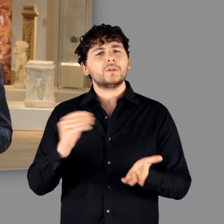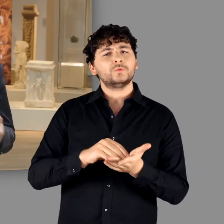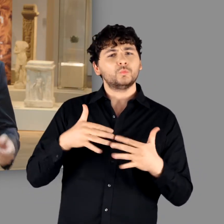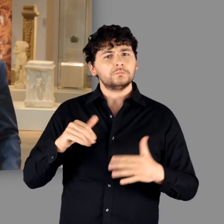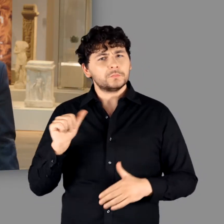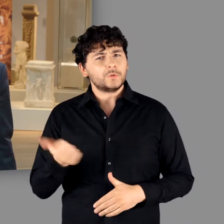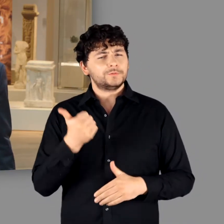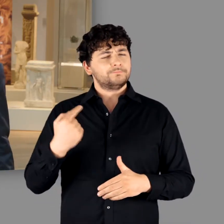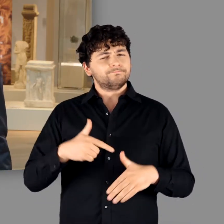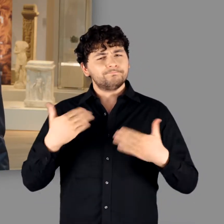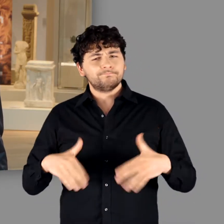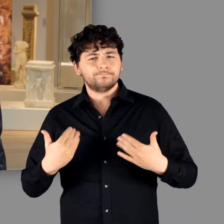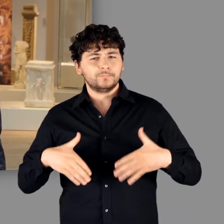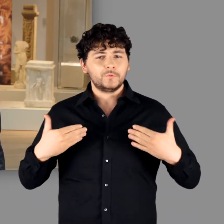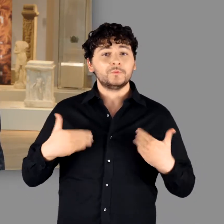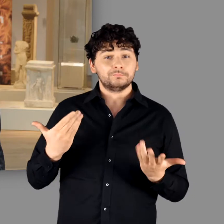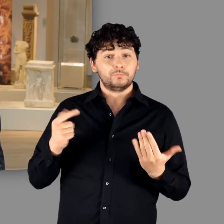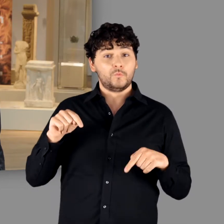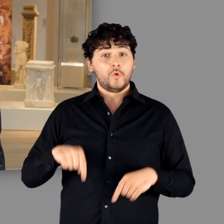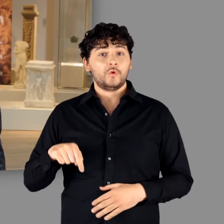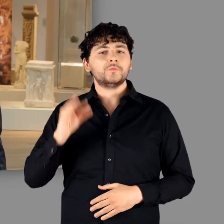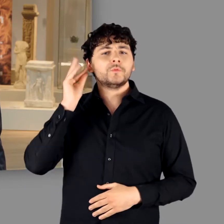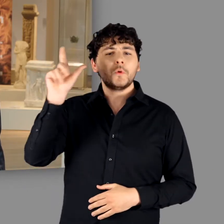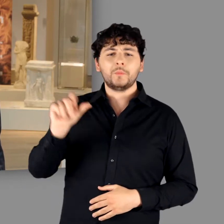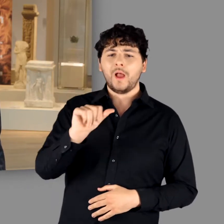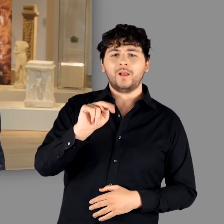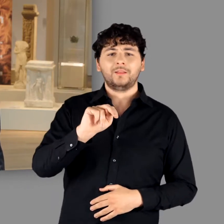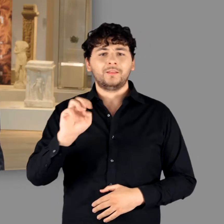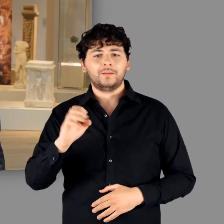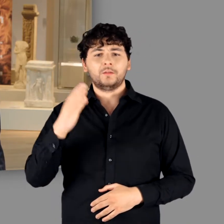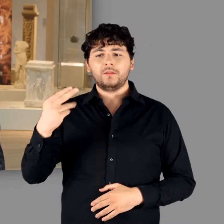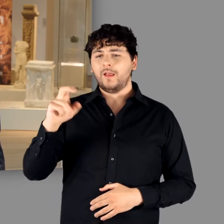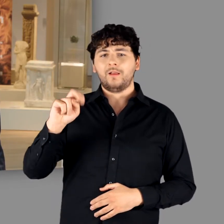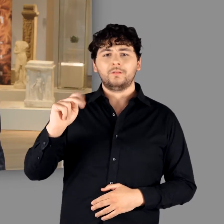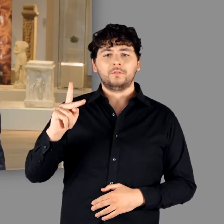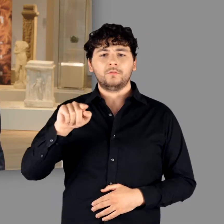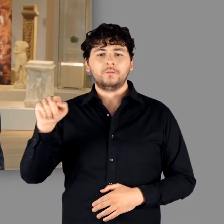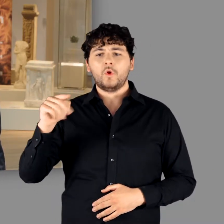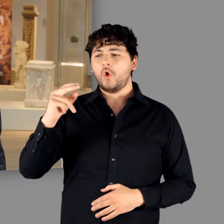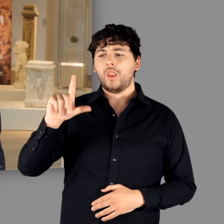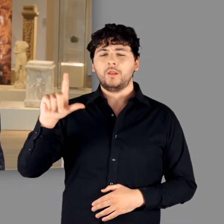Eine ganz besondere Freude ist es für mich, am heutigen Tag Anne Henk-Hollstein begrüßen zu dürfen.